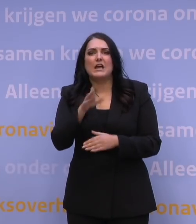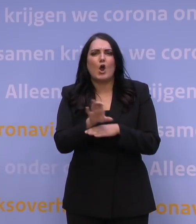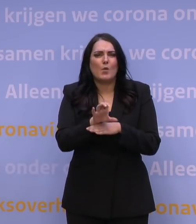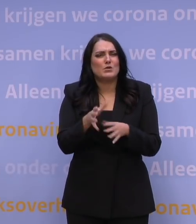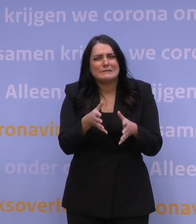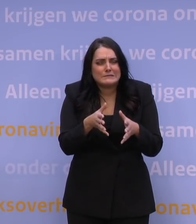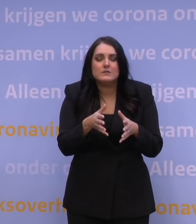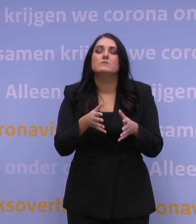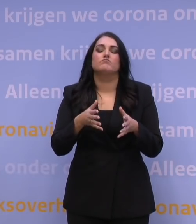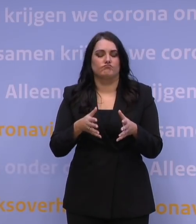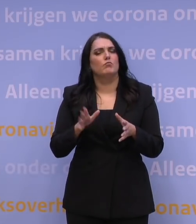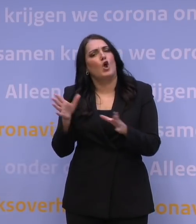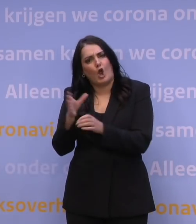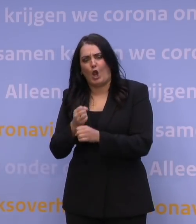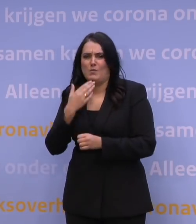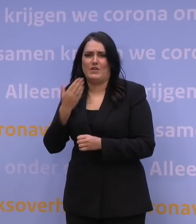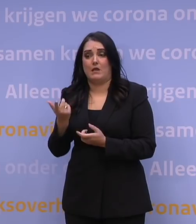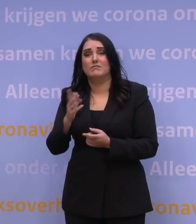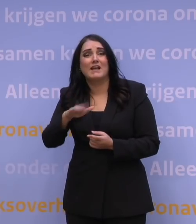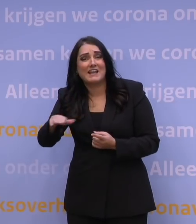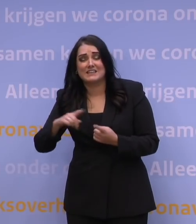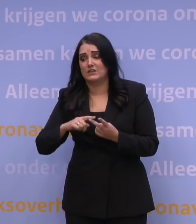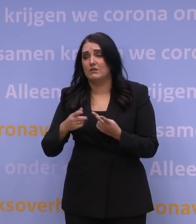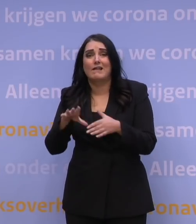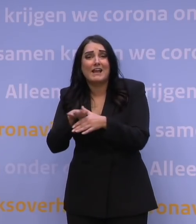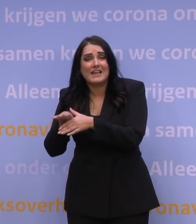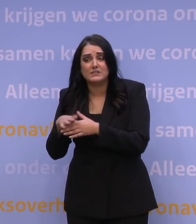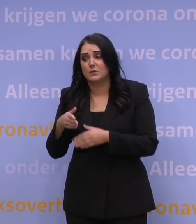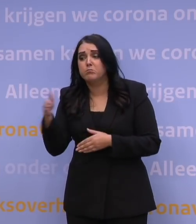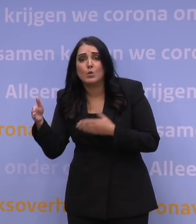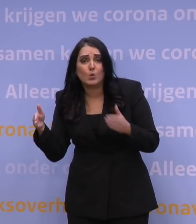vraag dan gerust hulp aan kinderen of aan kennissen of aan buren.